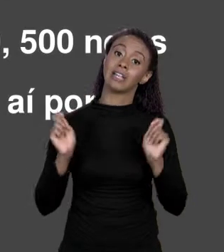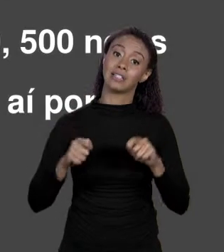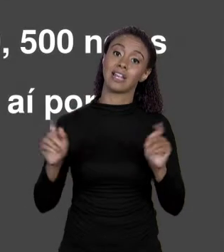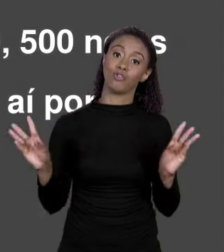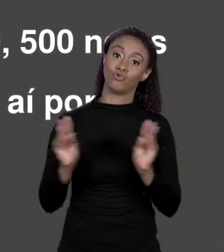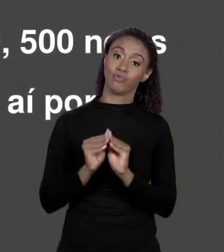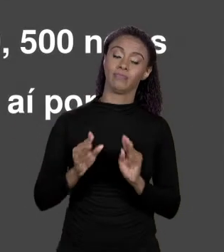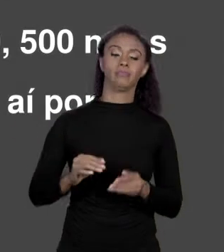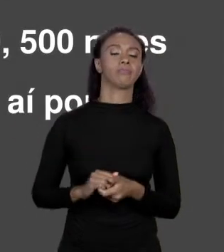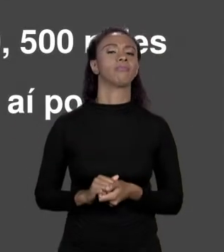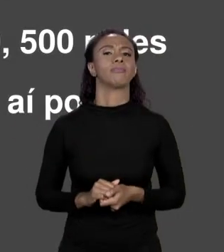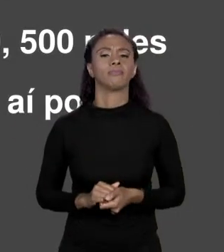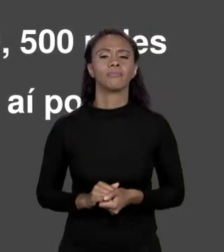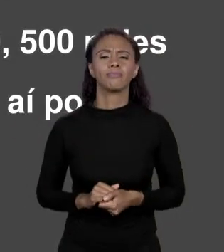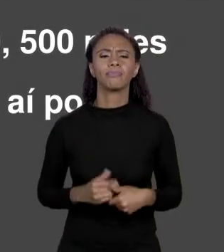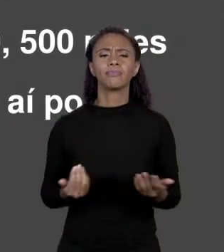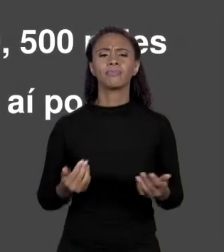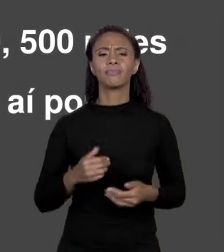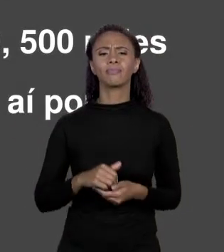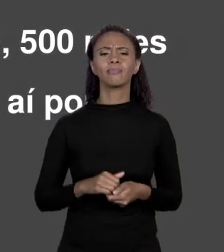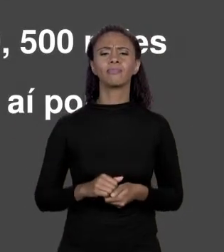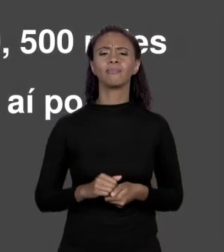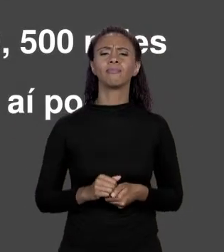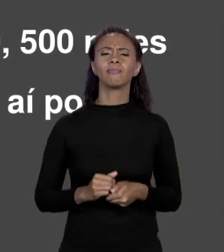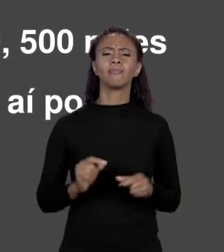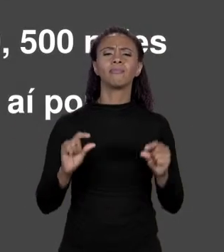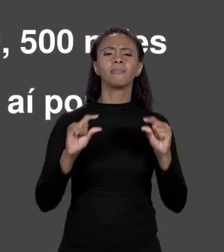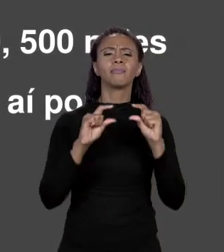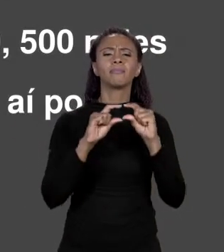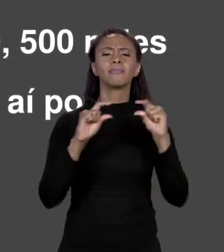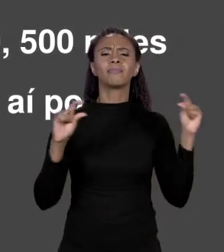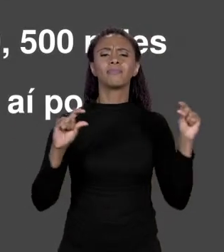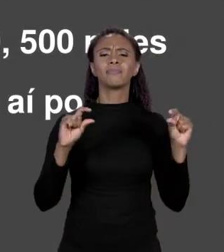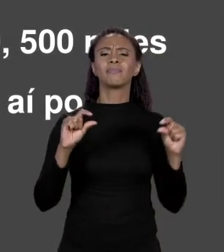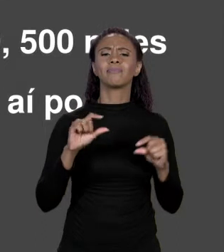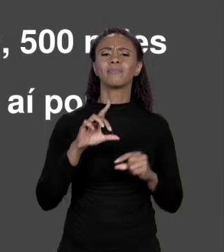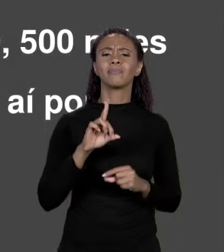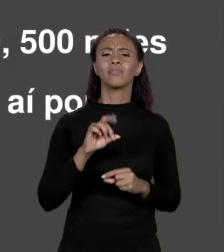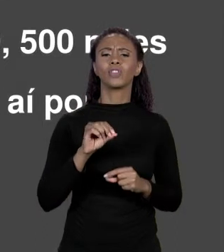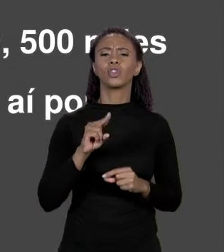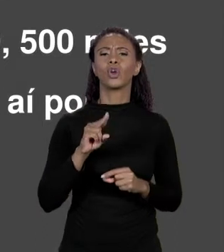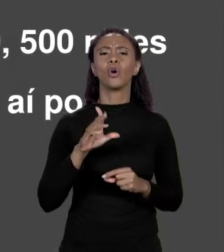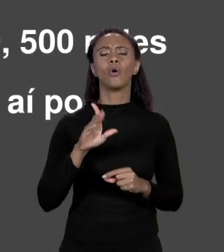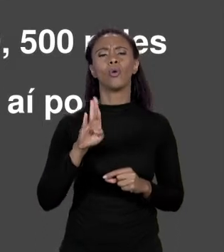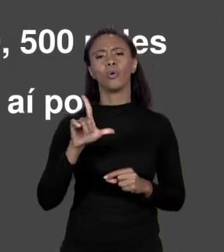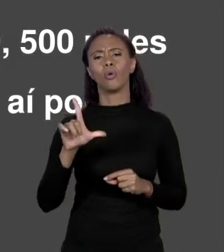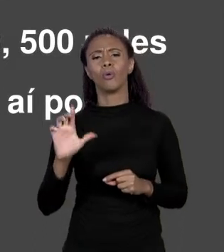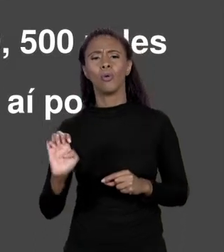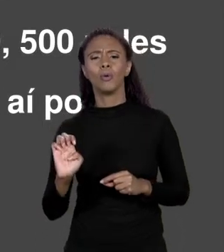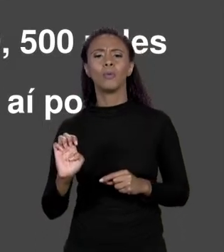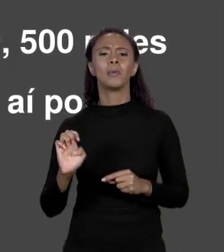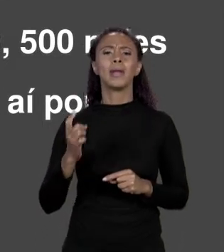"DOUBLE PREÇOS 1.500, 1.100" DIZ AO COMPILADOR? ELE DIZ PARA ELE RESERVAR ESPAÇO NA